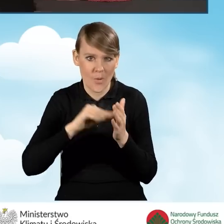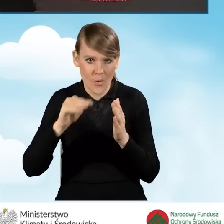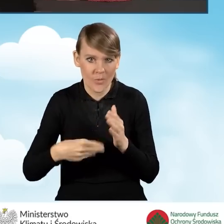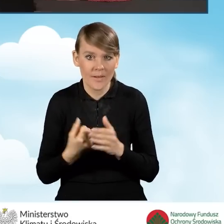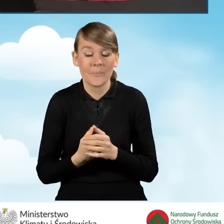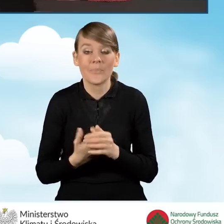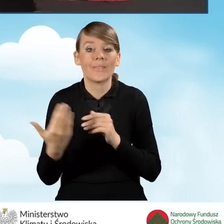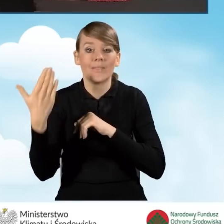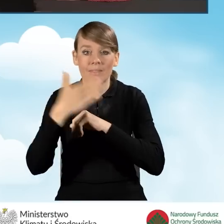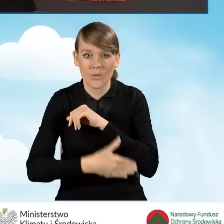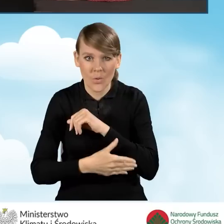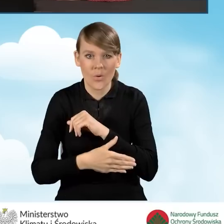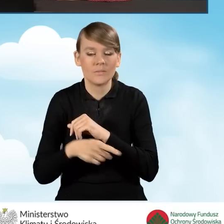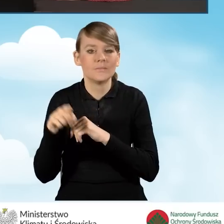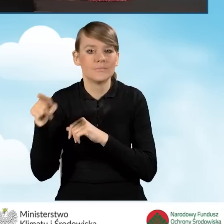i na sam koniec uzyskujemy ikonkę.